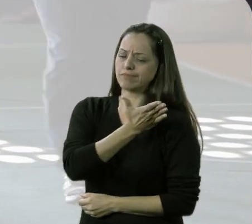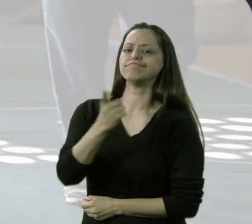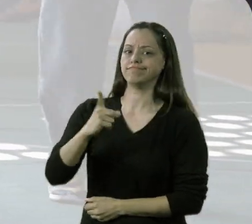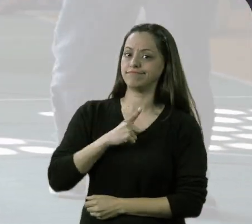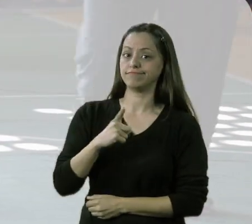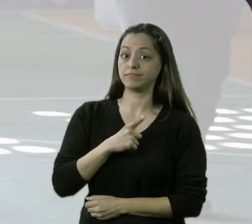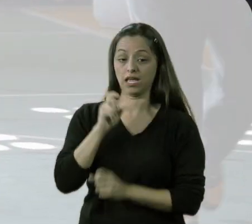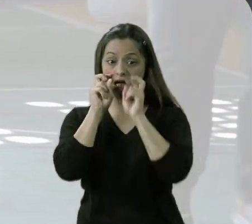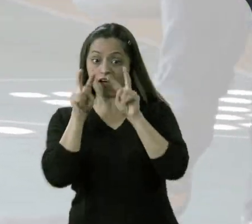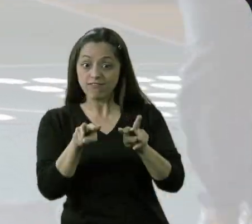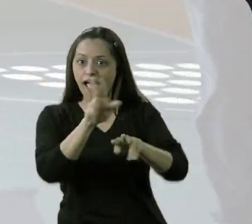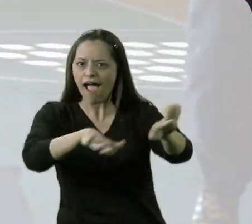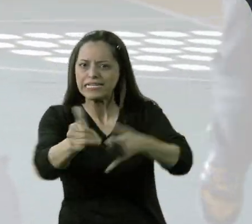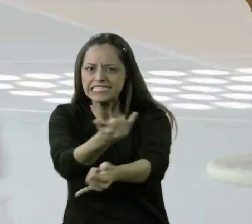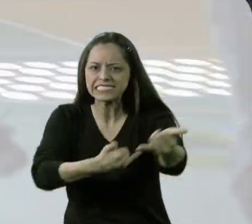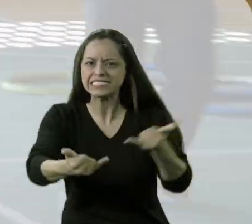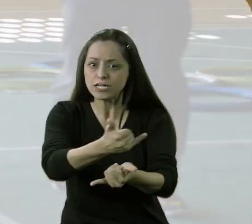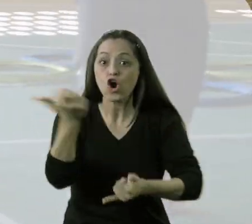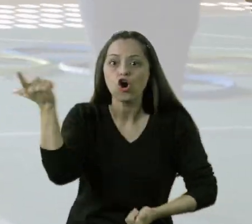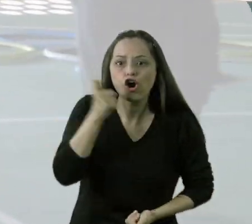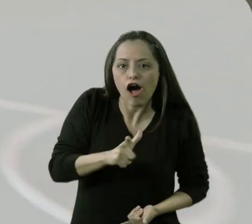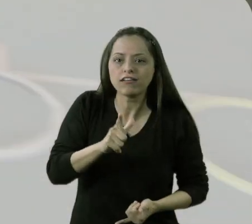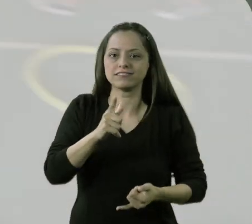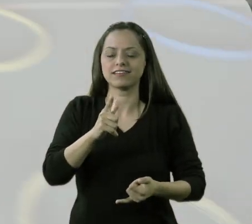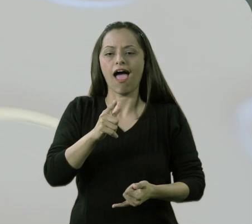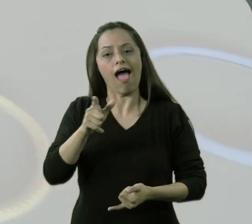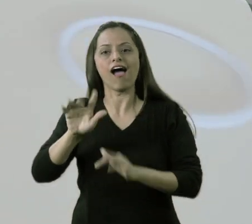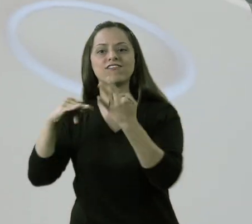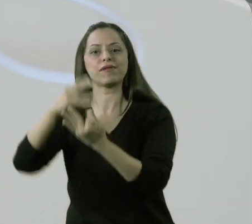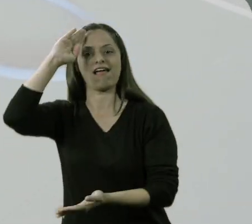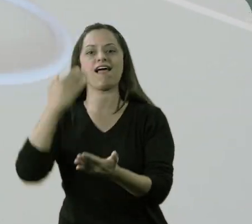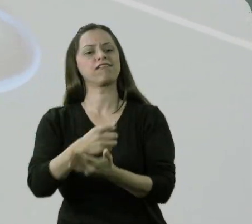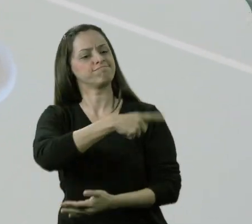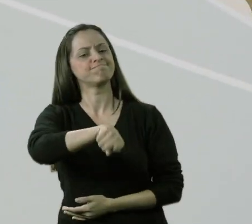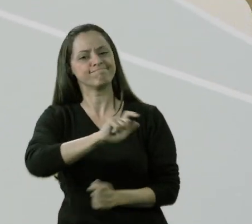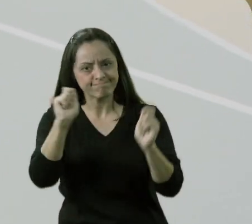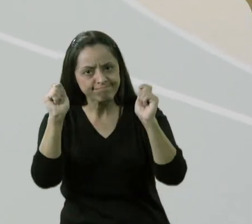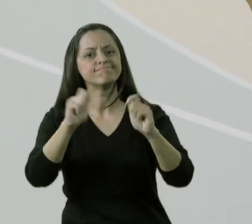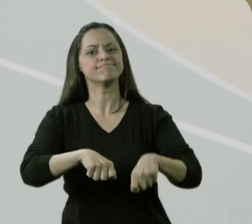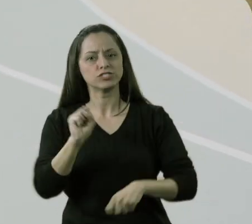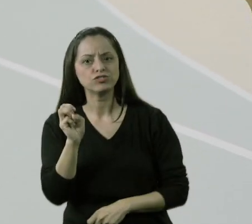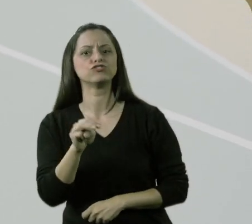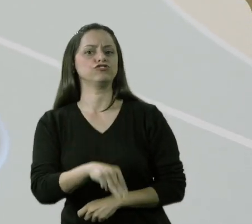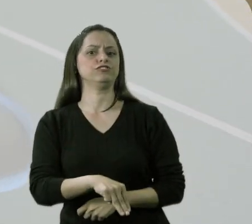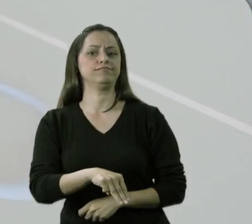e que, vendo eles fazendo as atividades, eles passaram a acreditar que eles tinham potencial,